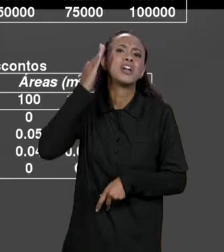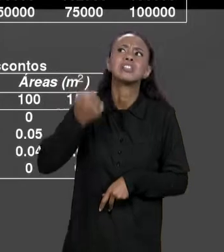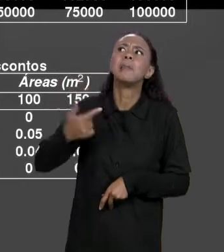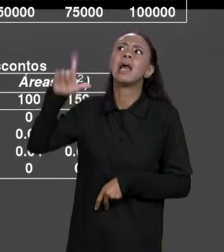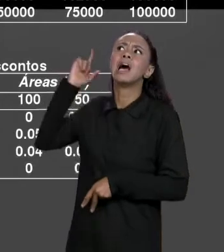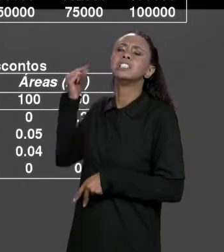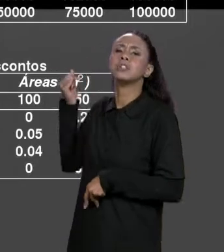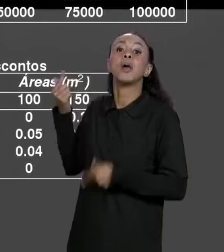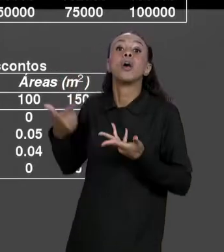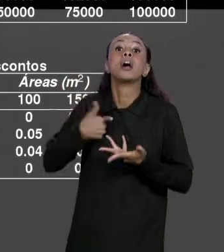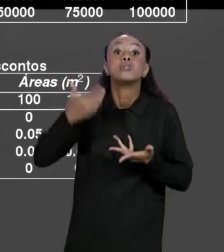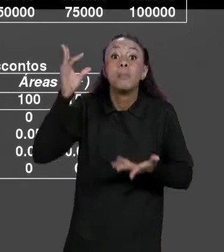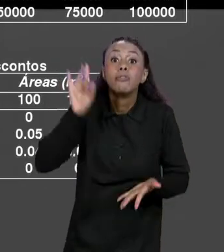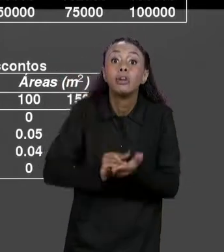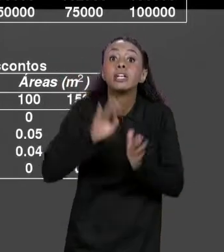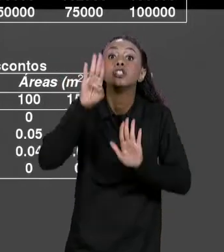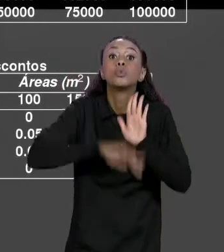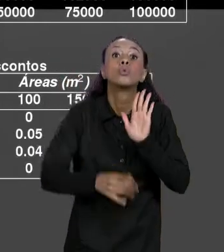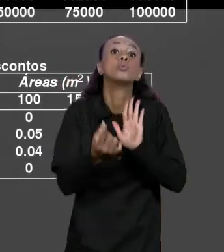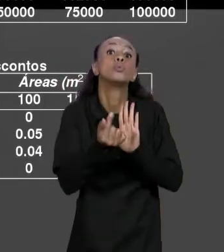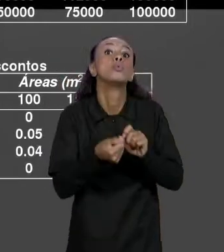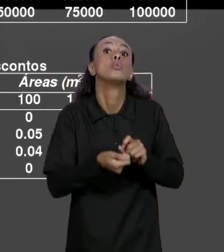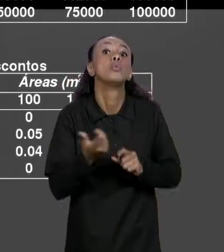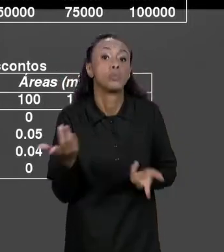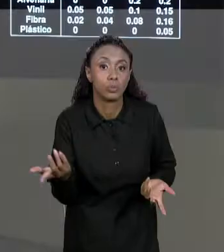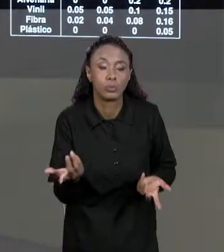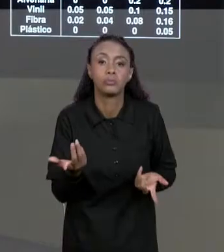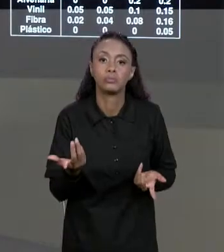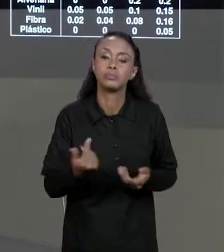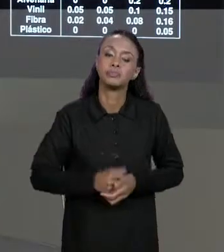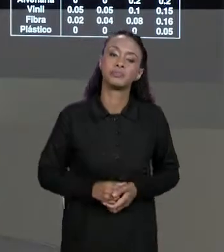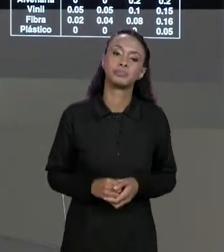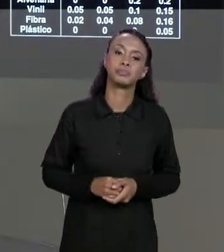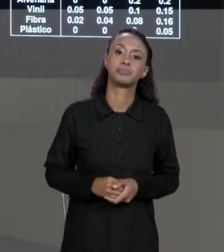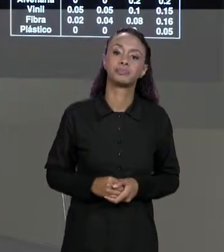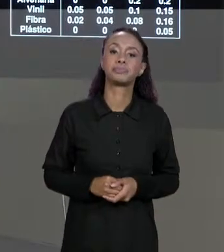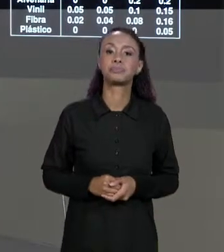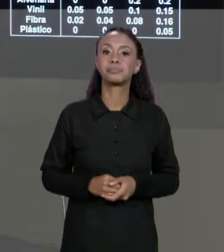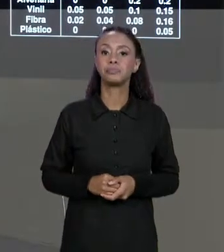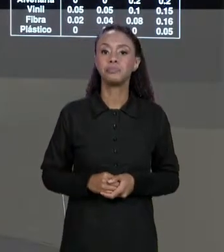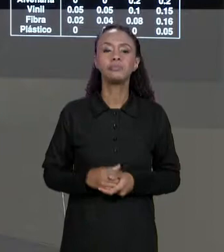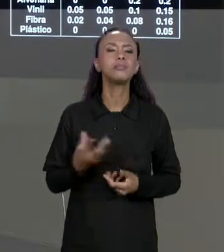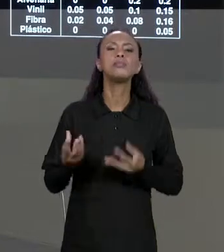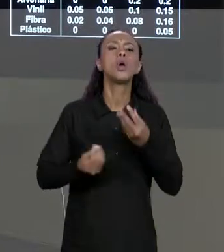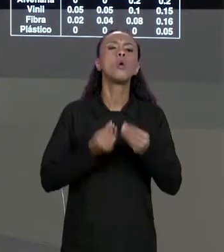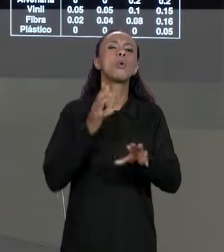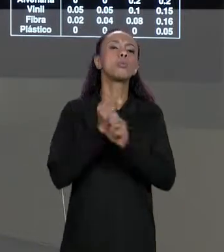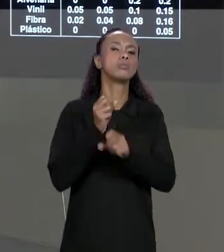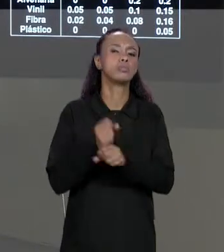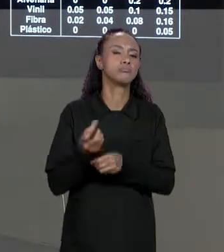SABER QUANTO ELE VAI PAGAR DE VERDADE, QUANTO ELE VAI PAGAR DE ACORDO COM O DESCONTO. COMO QUE A GENTE CALCULA ISSO? PARA